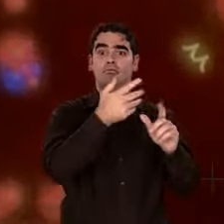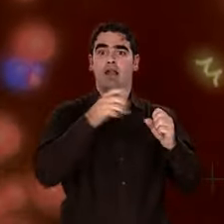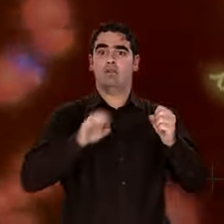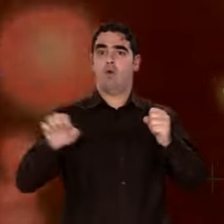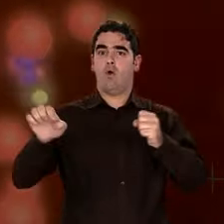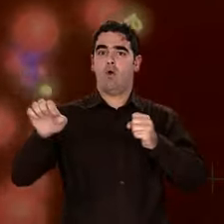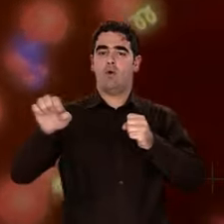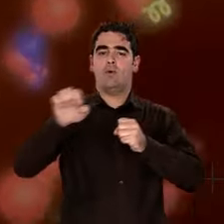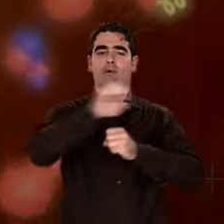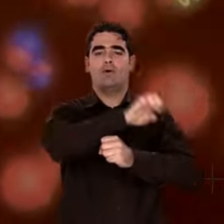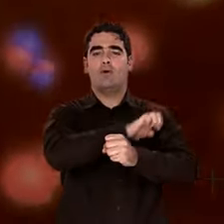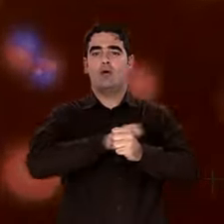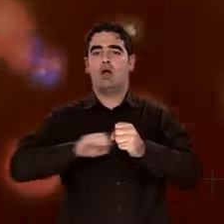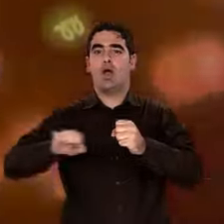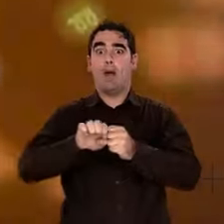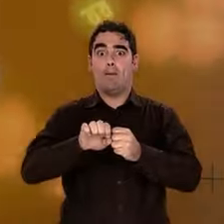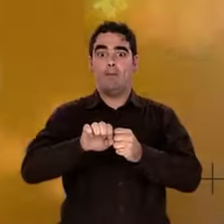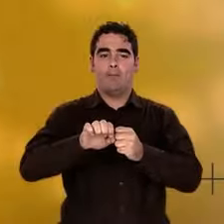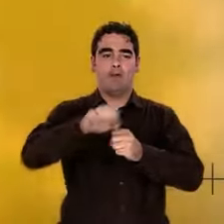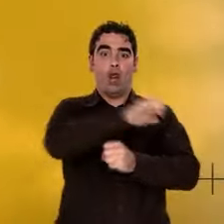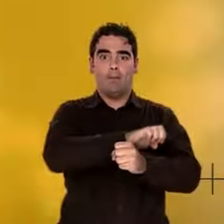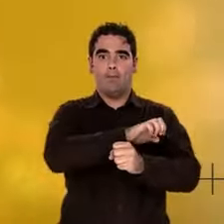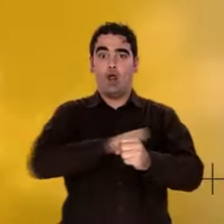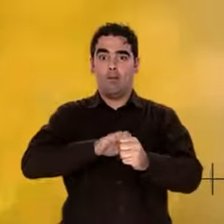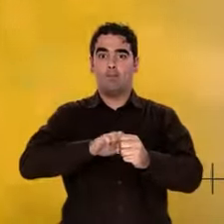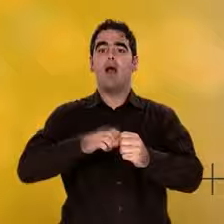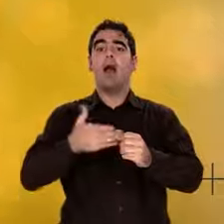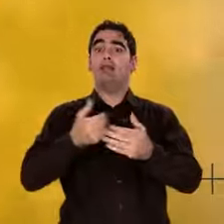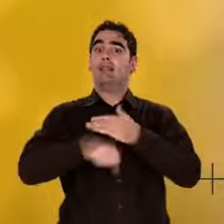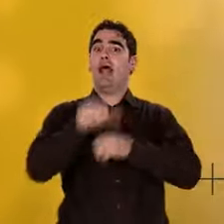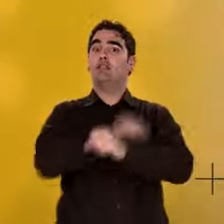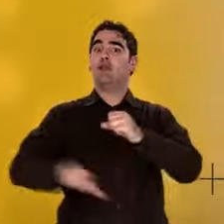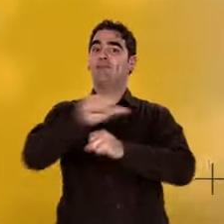Et quand elle approche 3 000 kelvin, les électrons s'unissent de façon stable aux noyaux